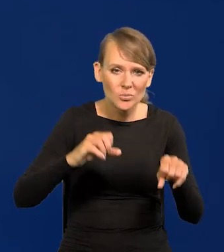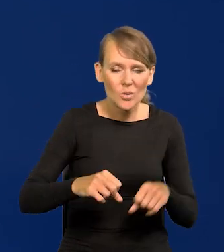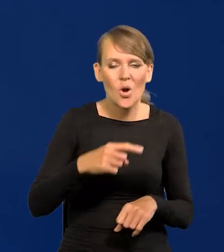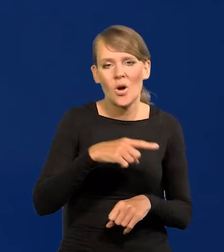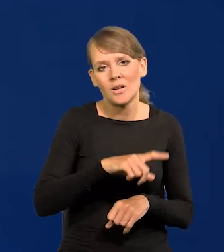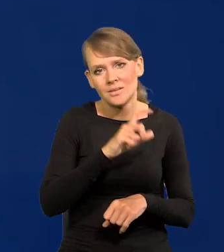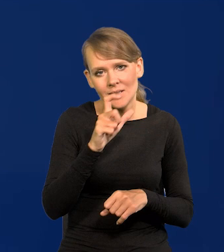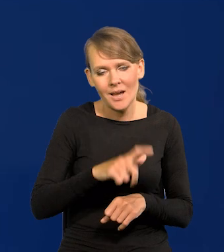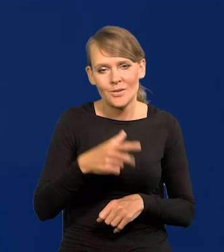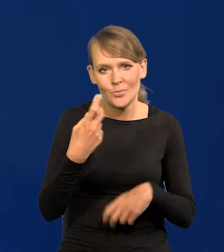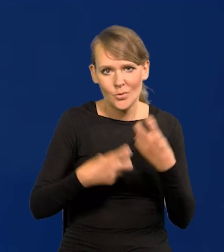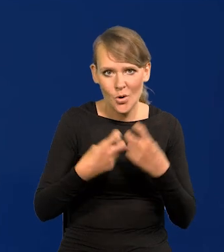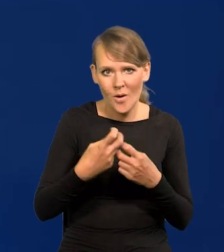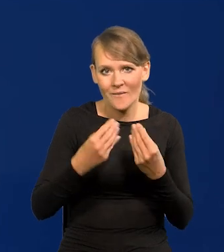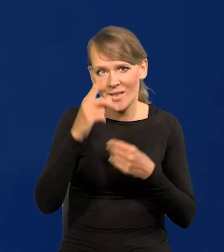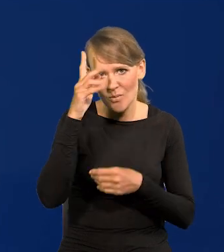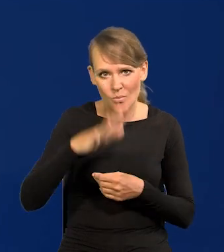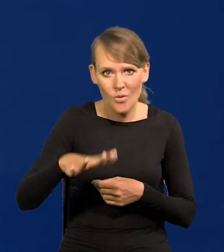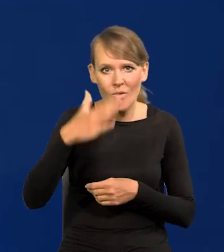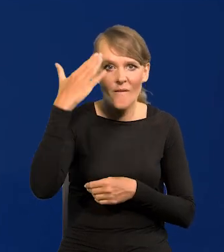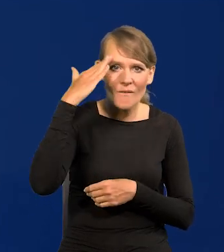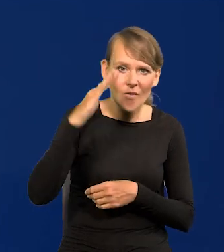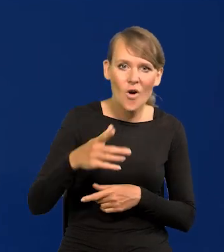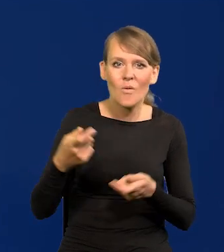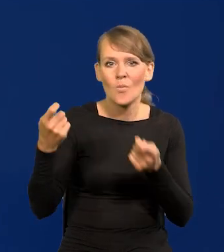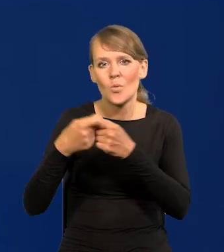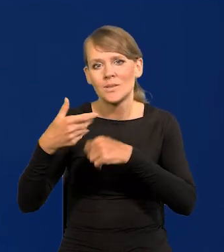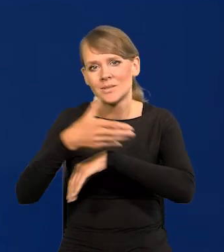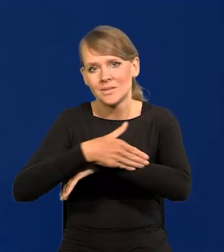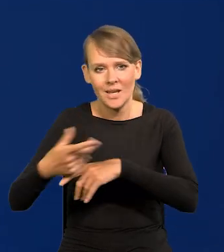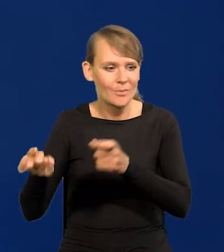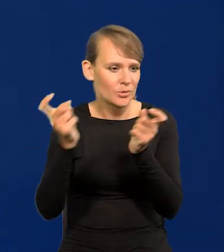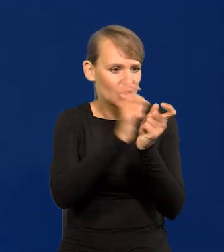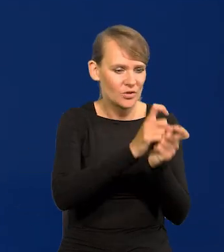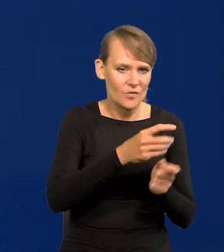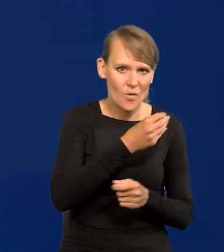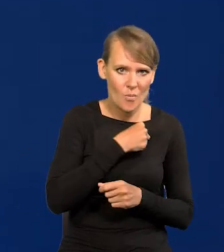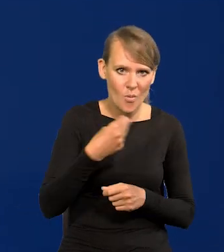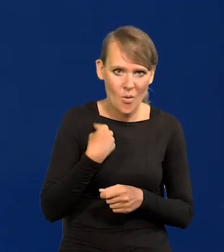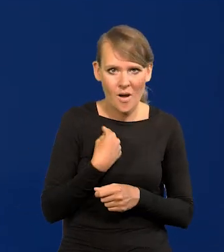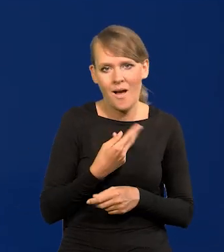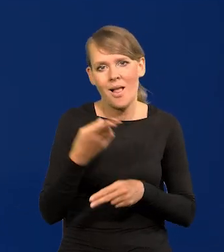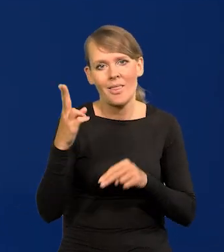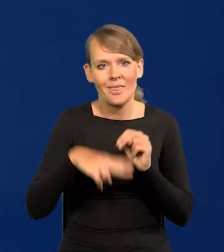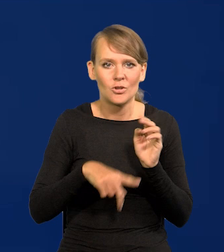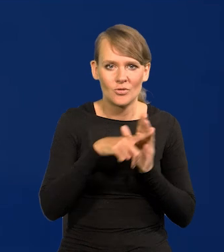duża część społeczeństwa woli współpracować z zagranicą przeciw Polsce niż dla Polski,